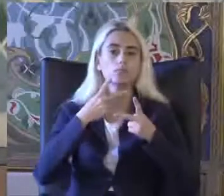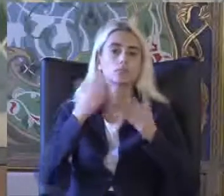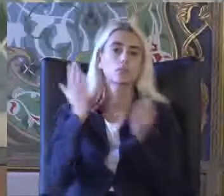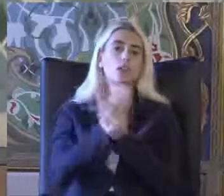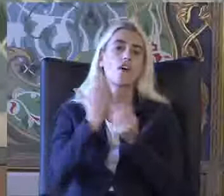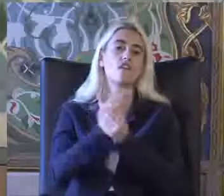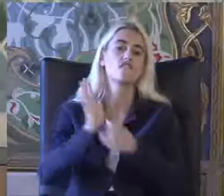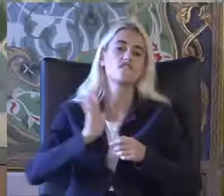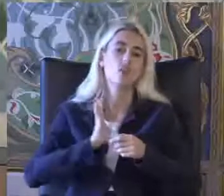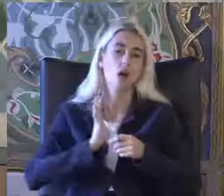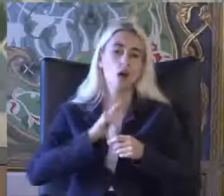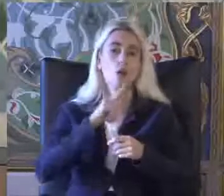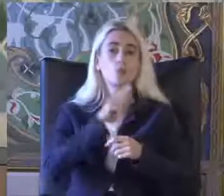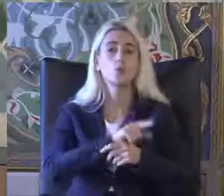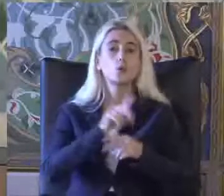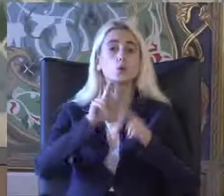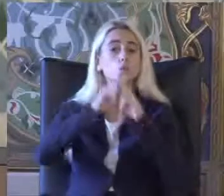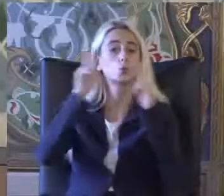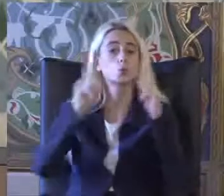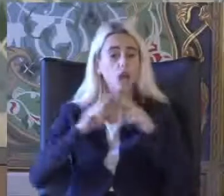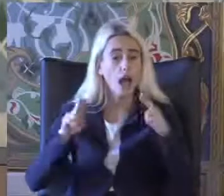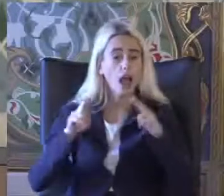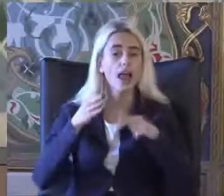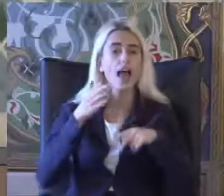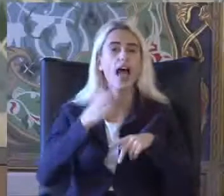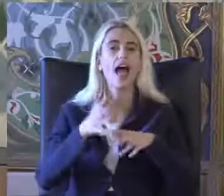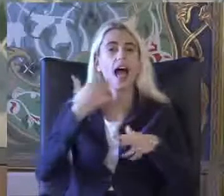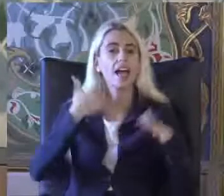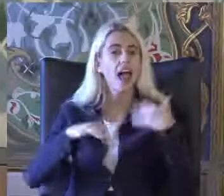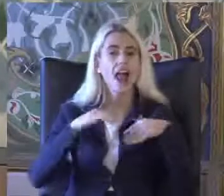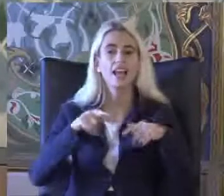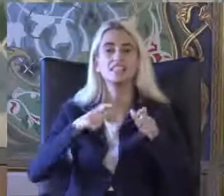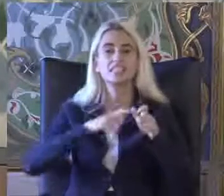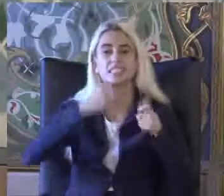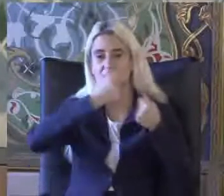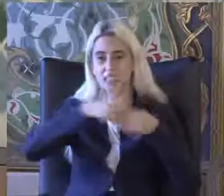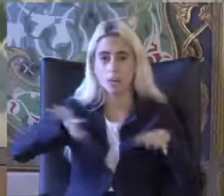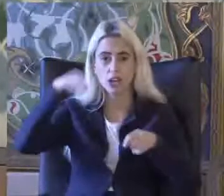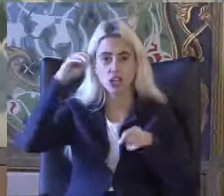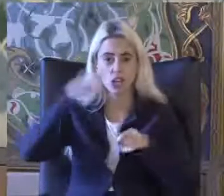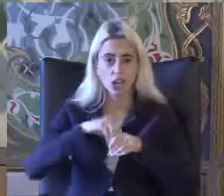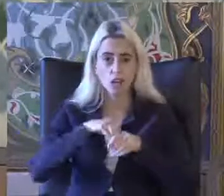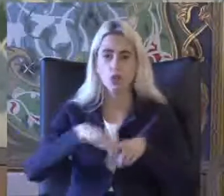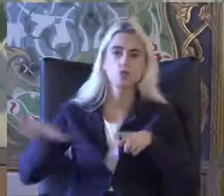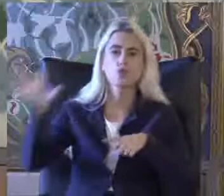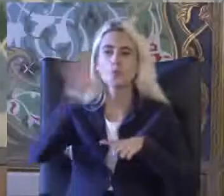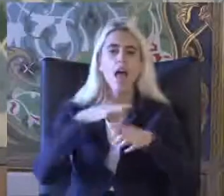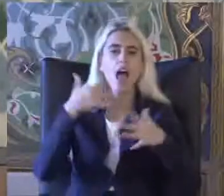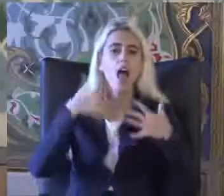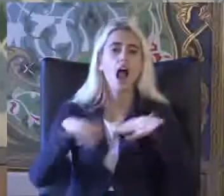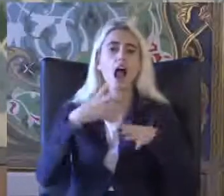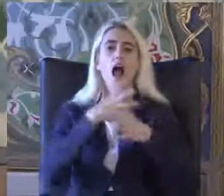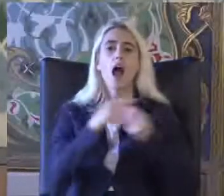Özellikle burada ulusal engelli veri sisteminde de Tüm engellilerin kaydoldu bir sistem artık daha